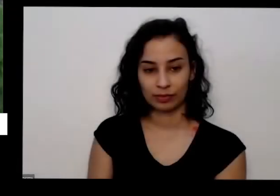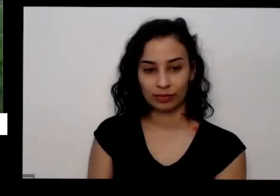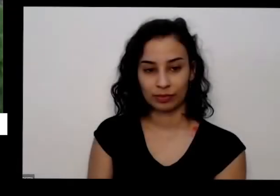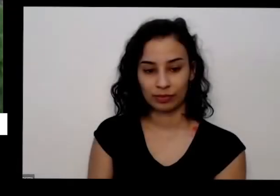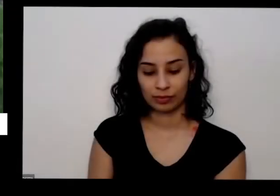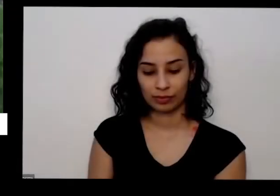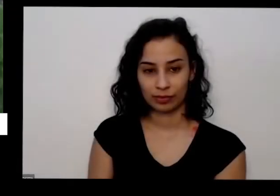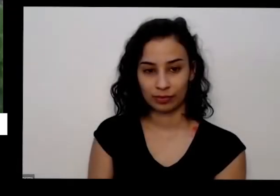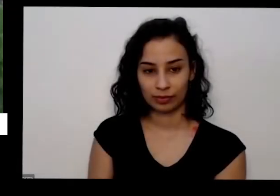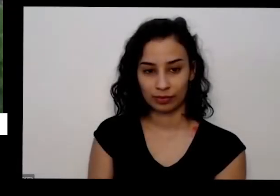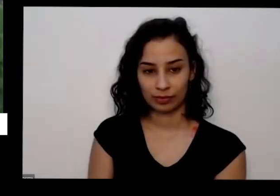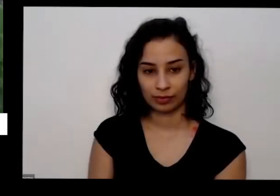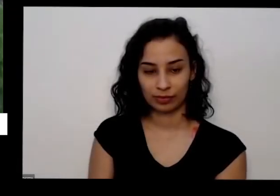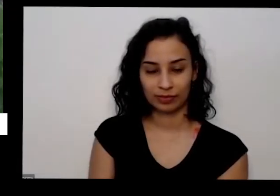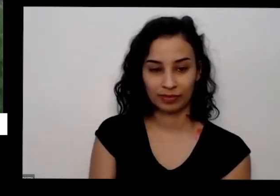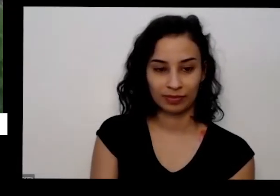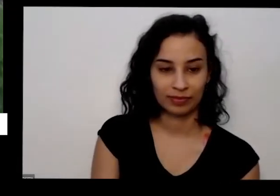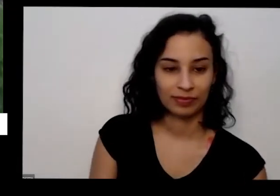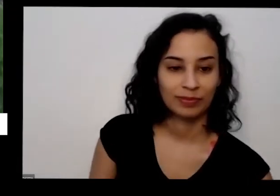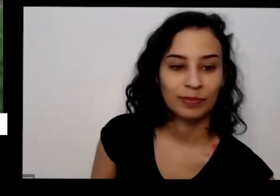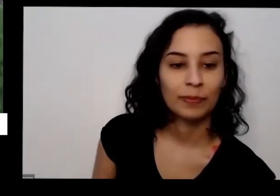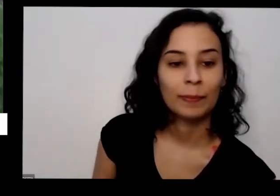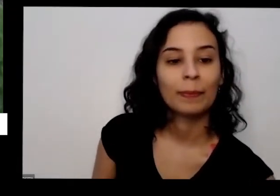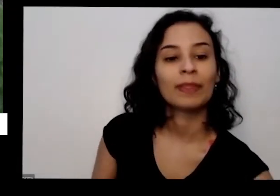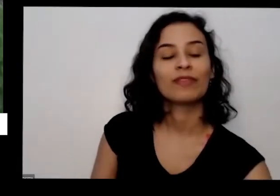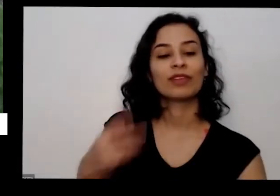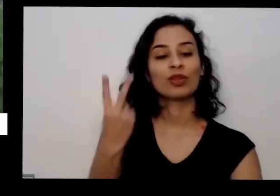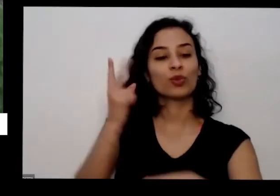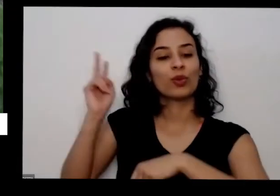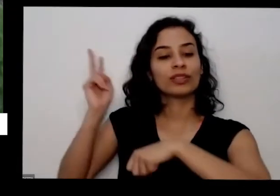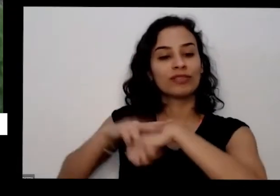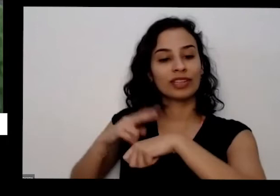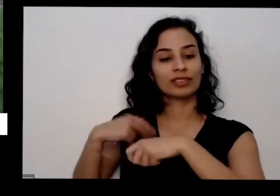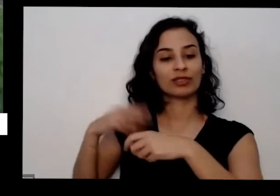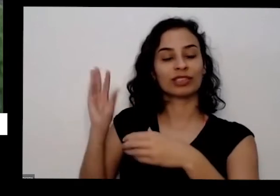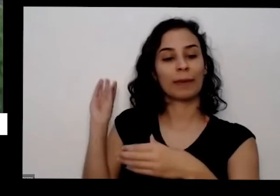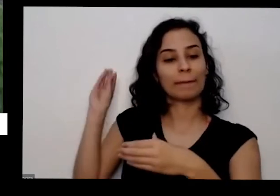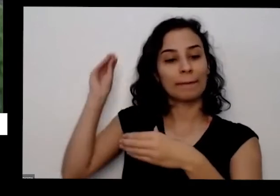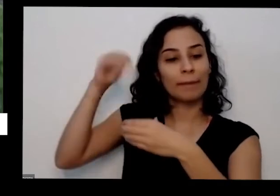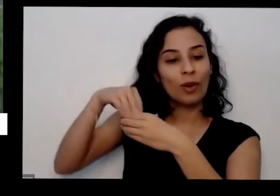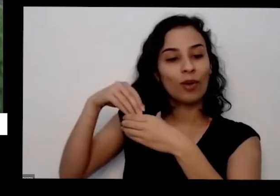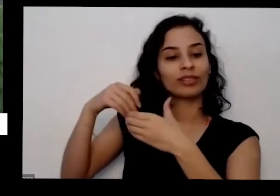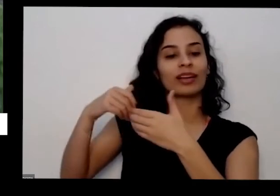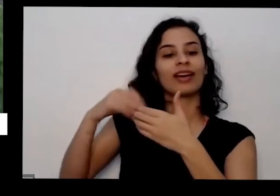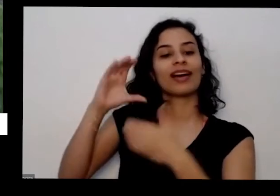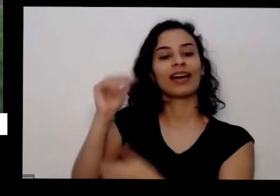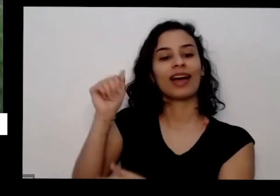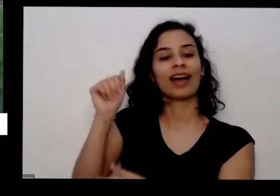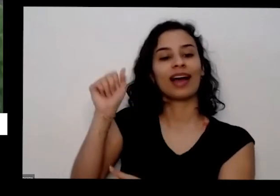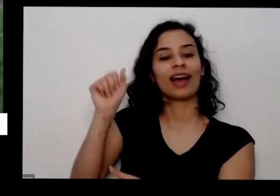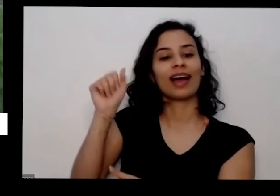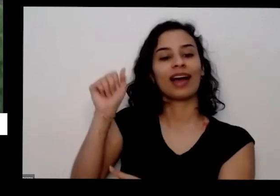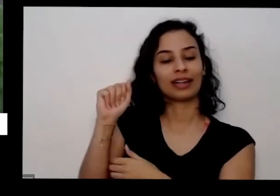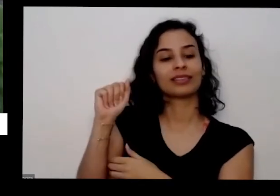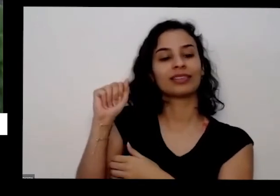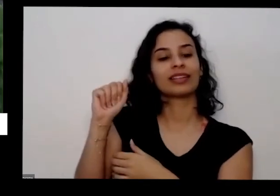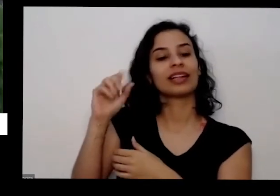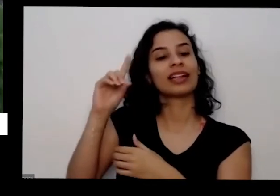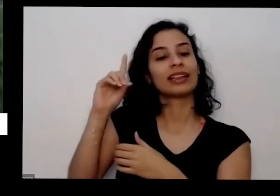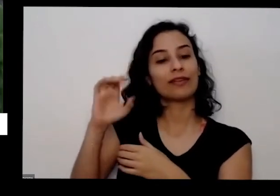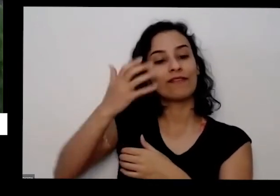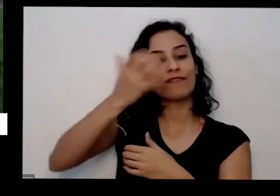basta você colocar umas duas opções uma casca de a casca das frutas e aqui no caso eu tenho casca